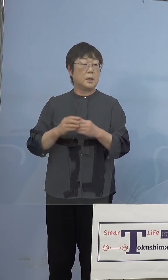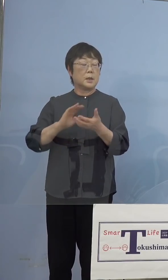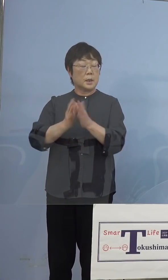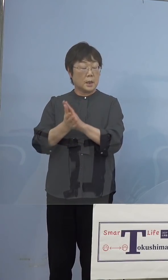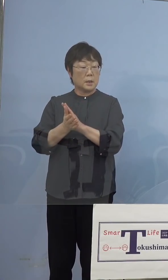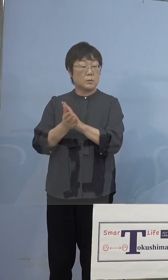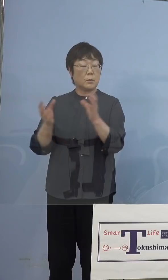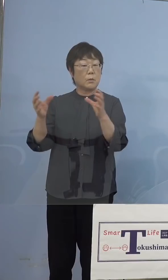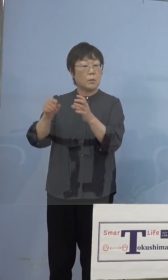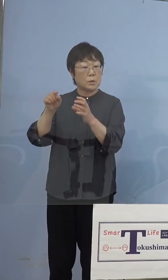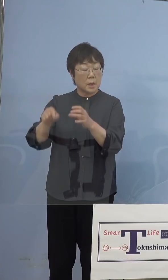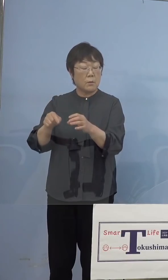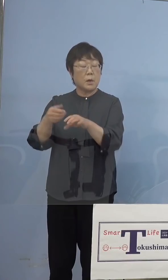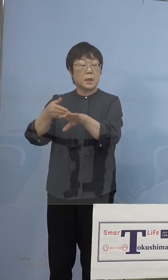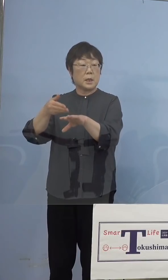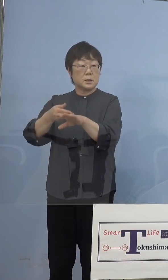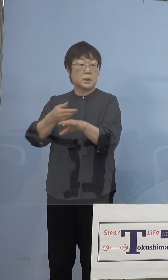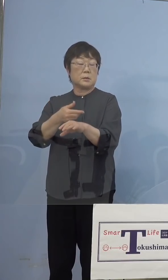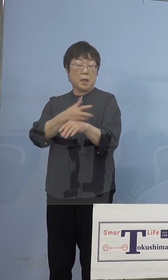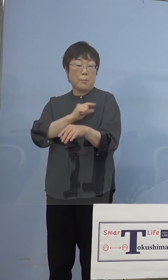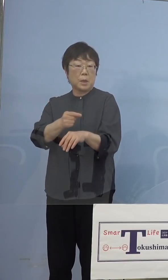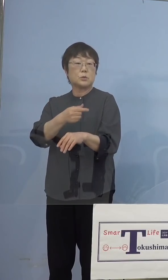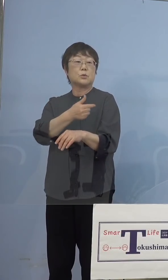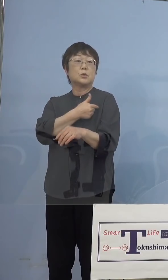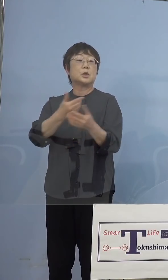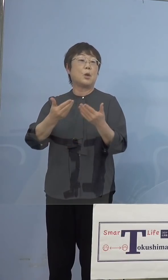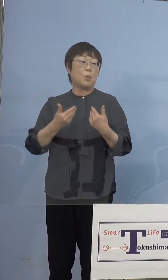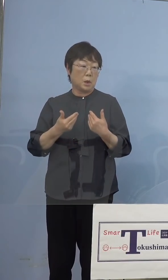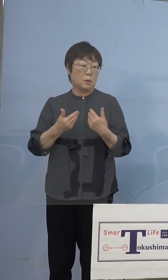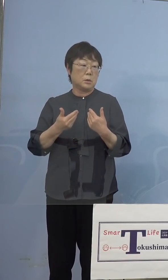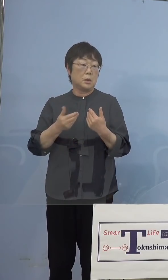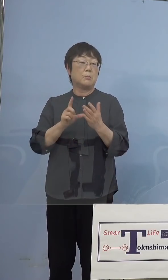リハーサルとして 打っていただくということは可能ですので